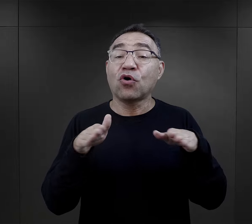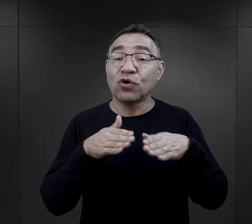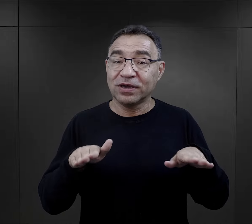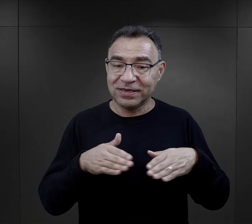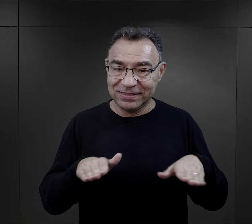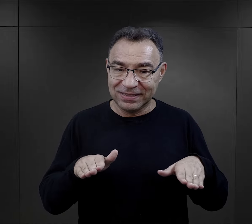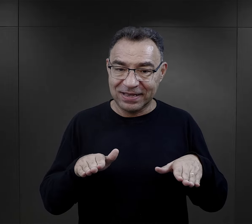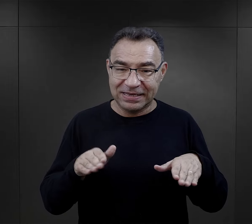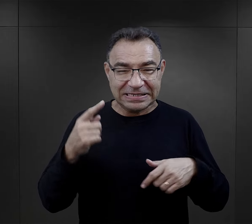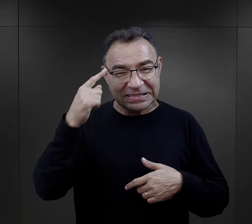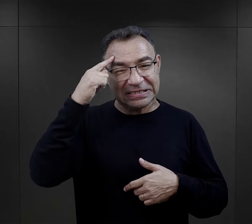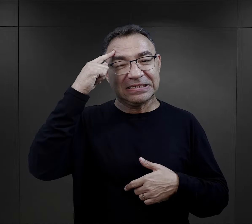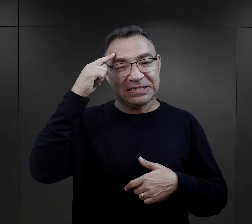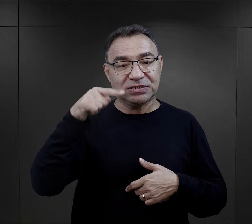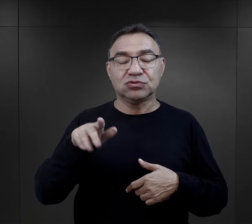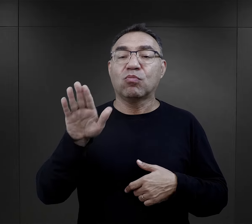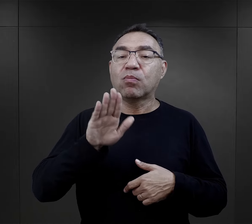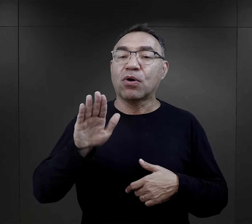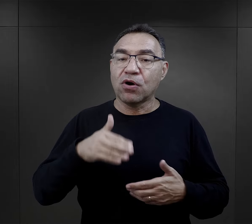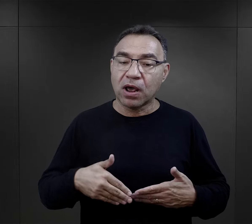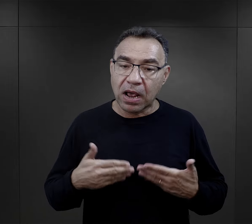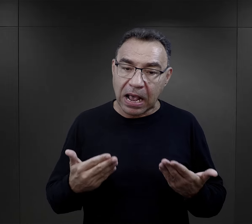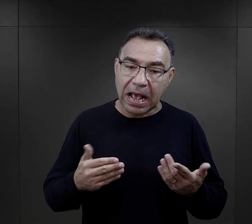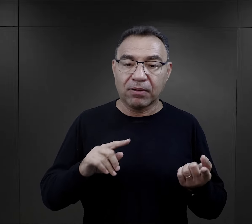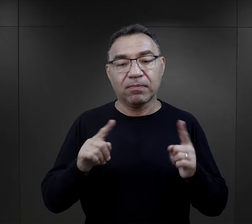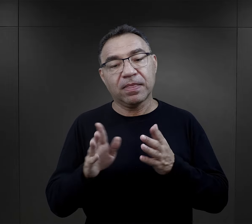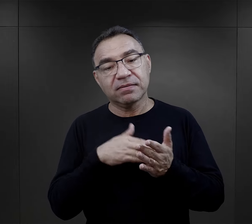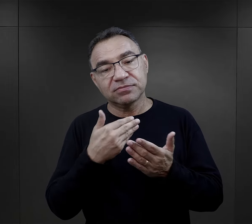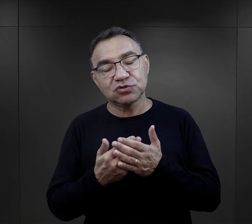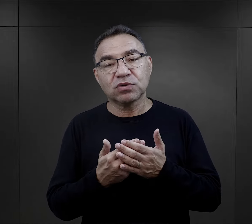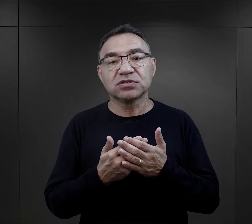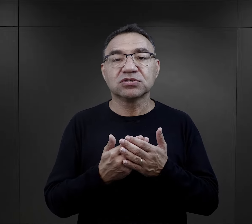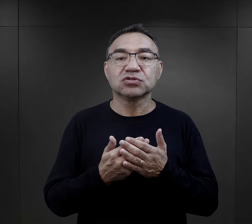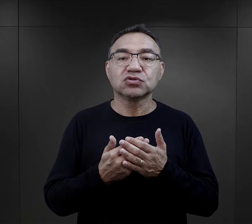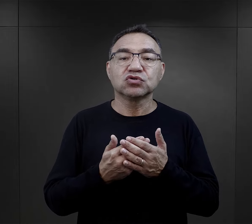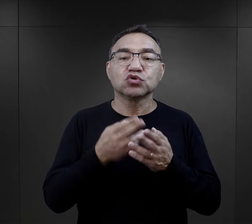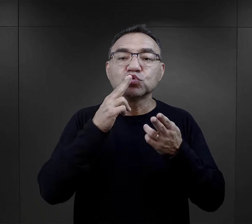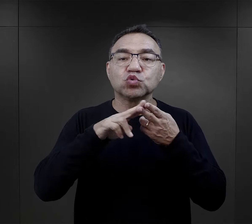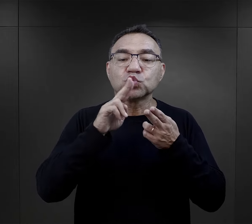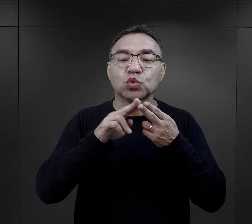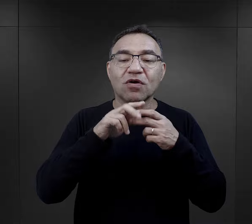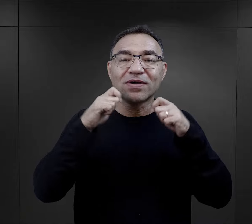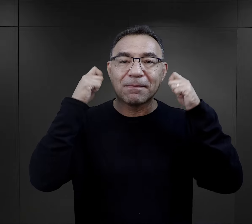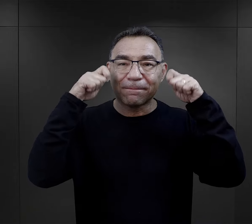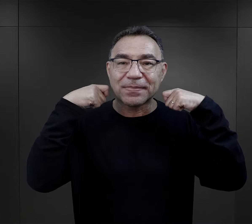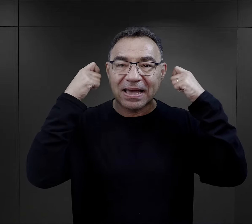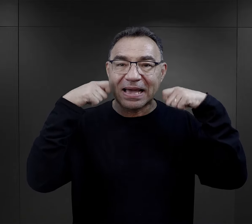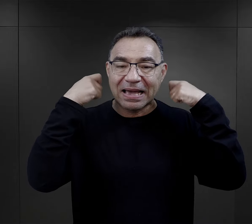taka choinkowa, która miała przypominać o Bożym Narodzeniu albo wspominają o cukrowych barankach